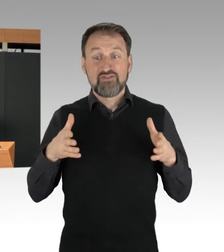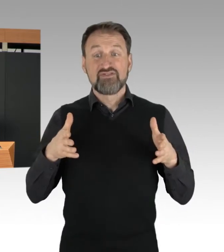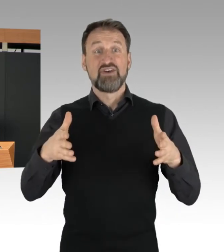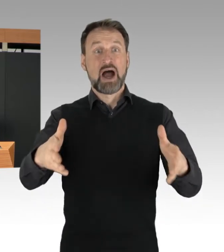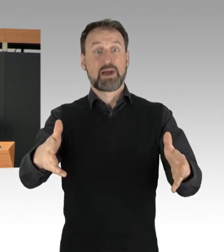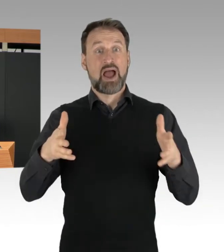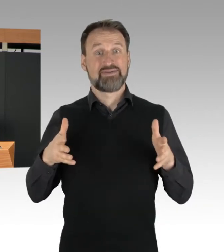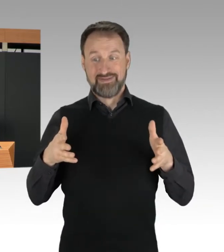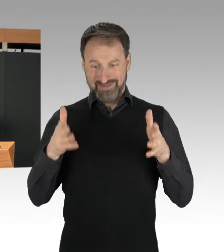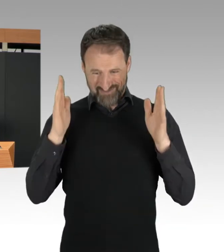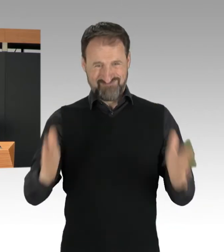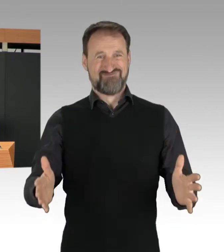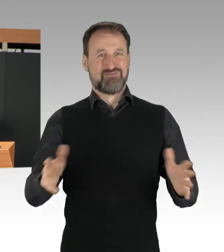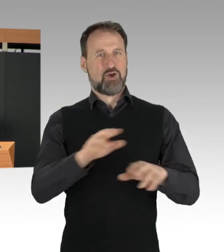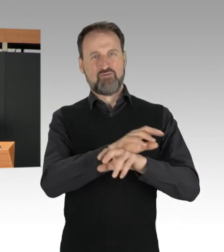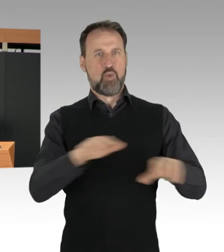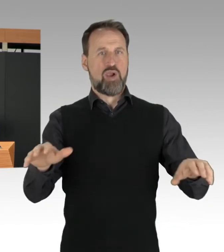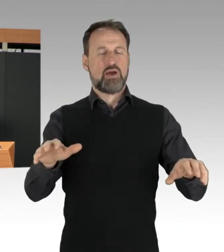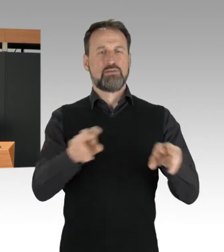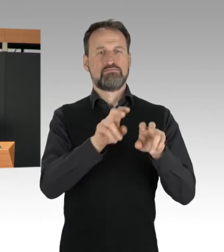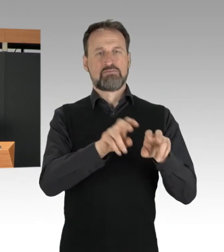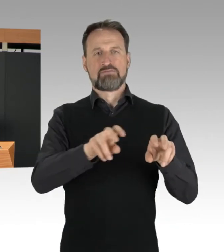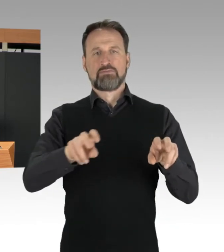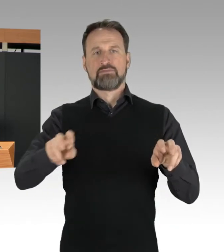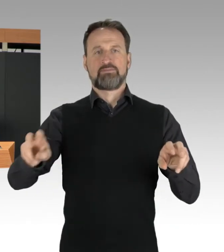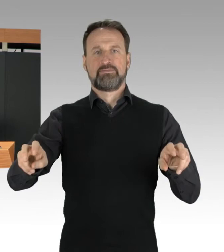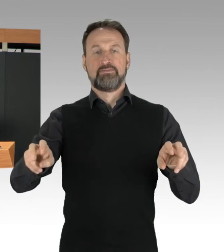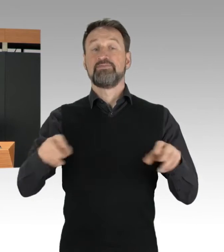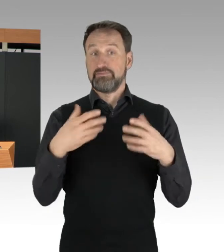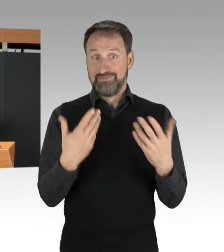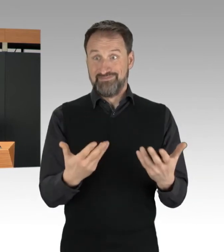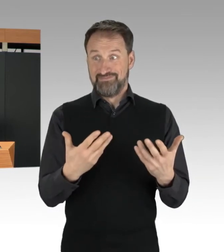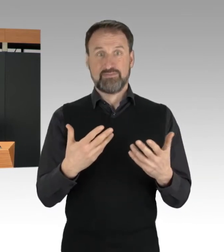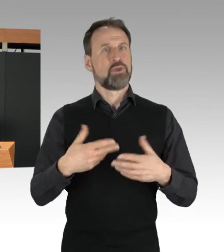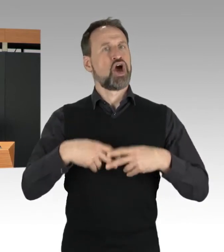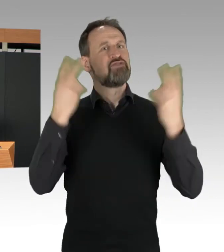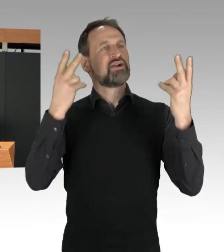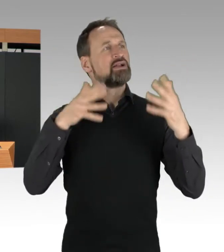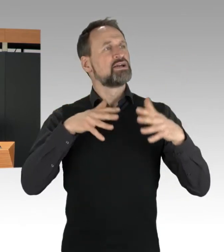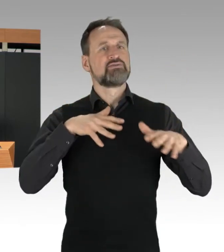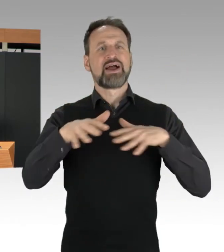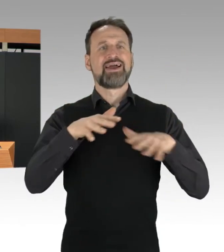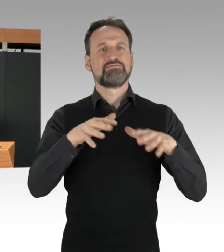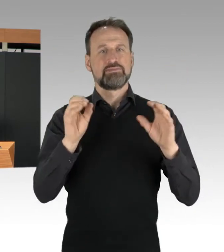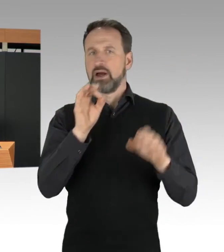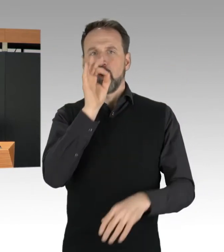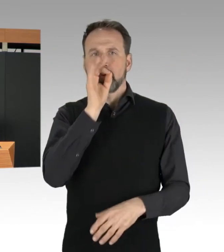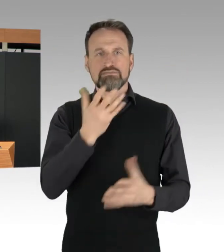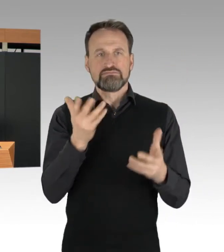und damit den öffentlichen Straßenverkehr zum Erliegen bringen. Die Protestierenden,